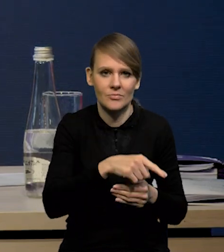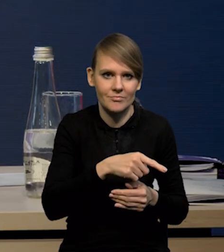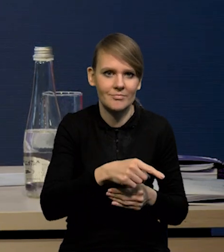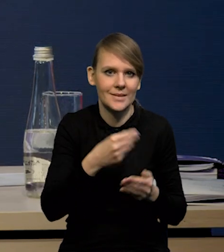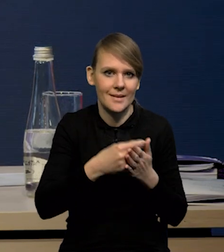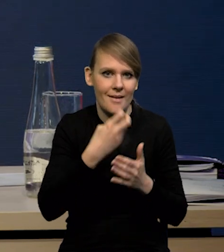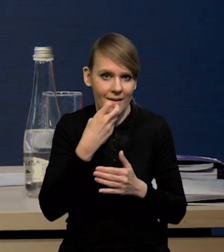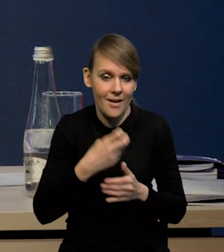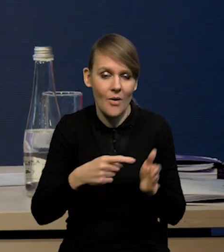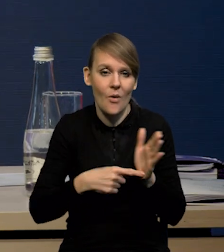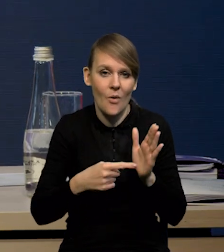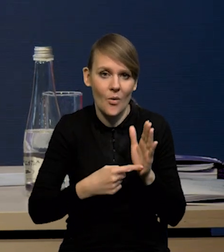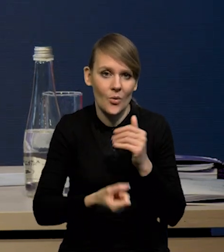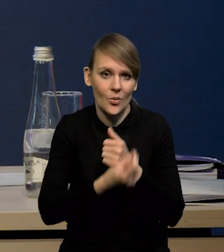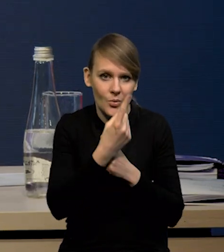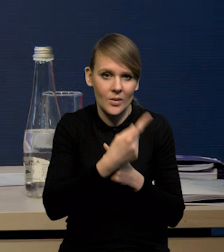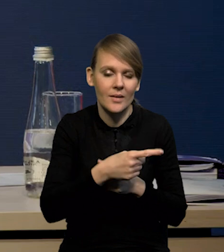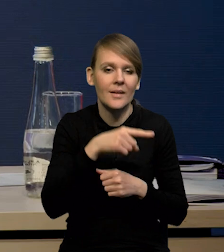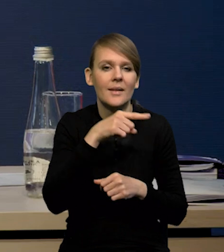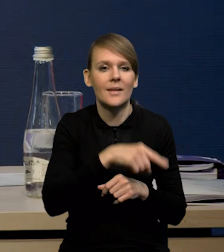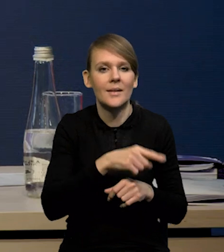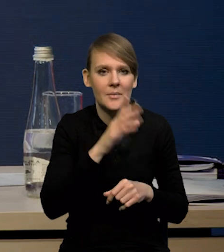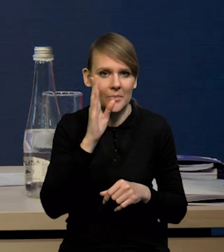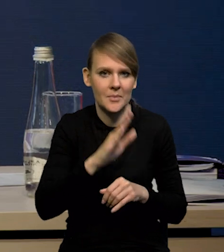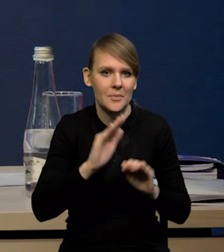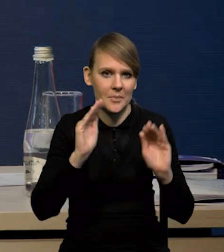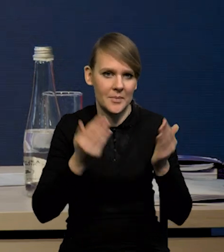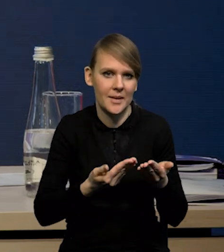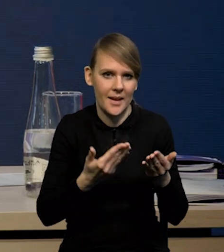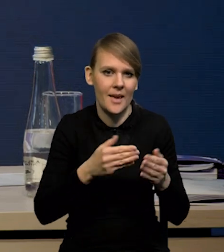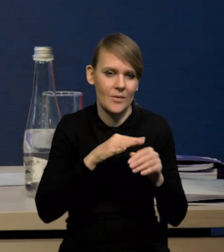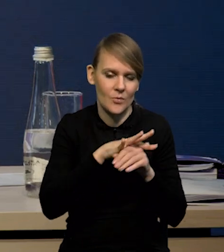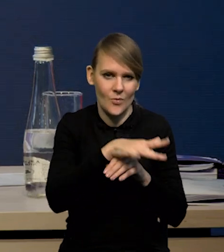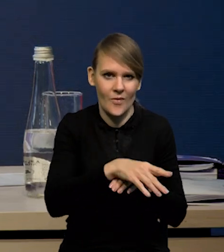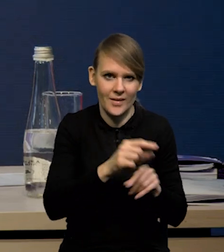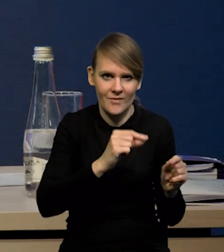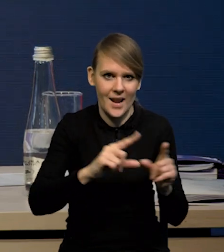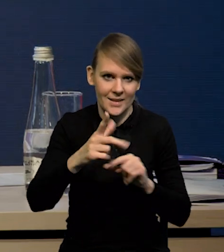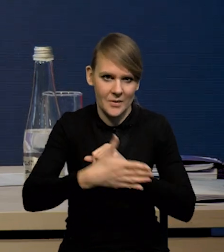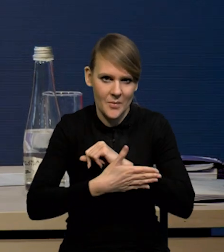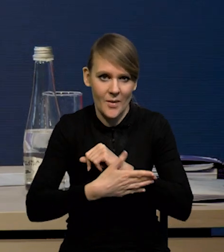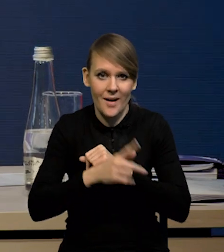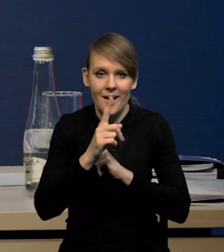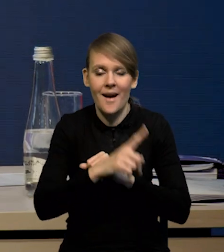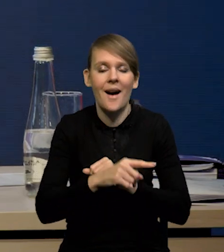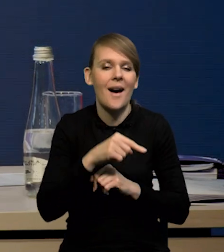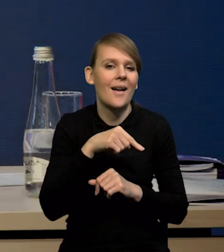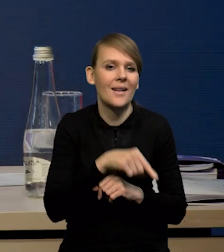no i w wyniku tego ta inflacja będzie, czy będzie jej mniejsze przenikanie do inflacji bazowej. No ale nie przesuwamy całej ścieżki równolegle,